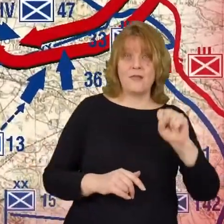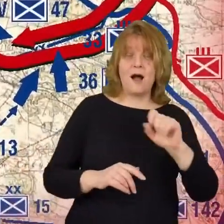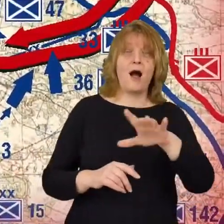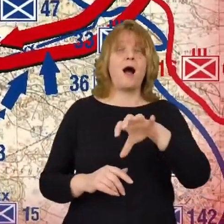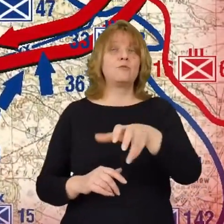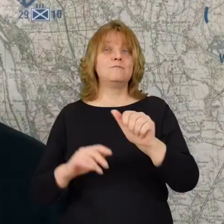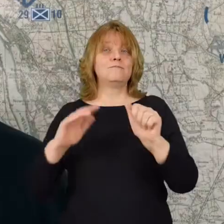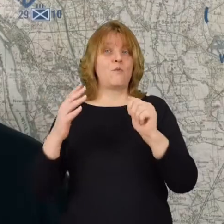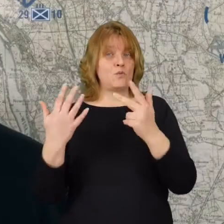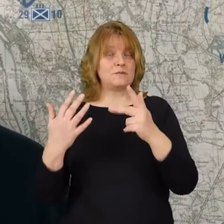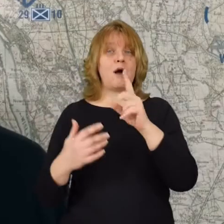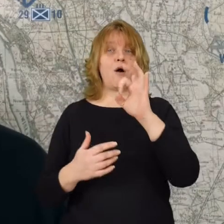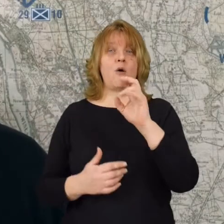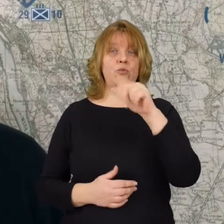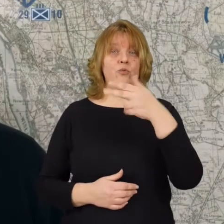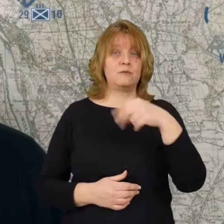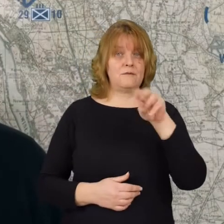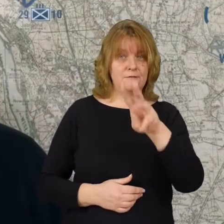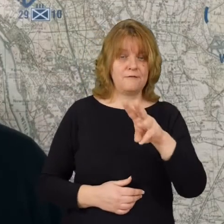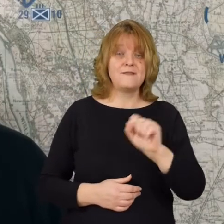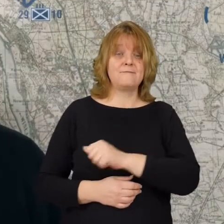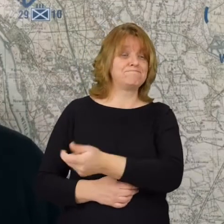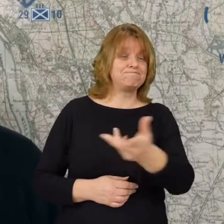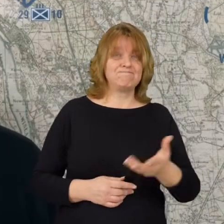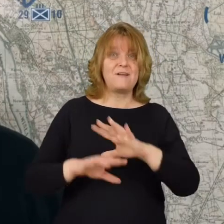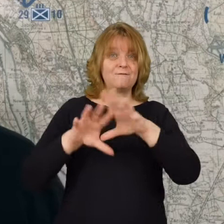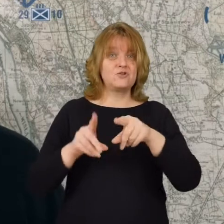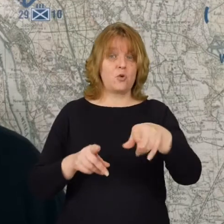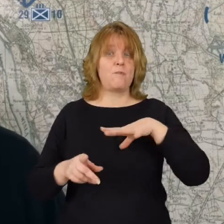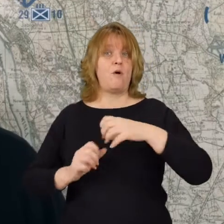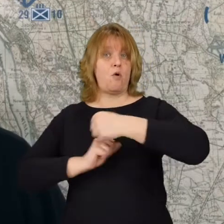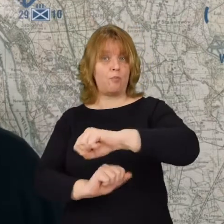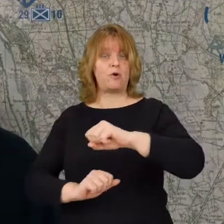Te polskie dywizje miały obronić stolicę Polski.